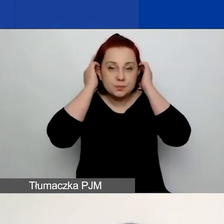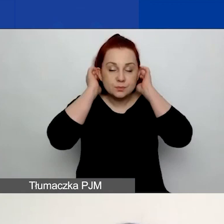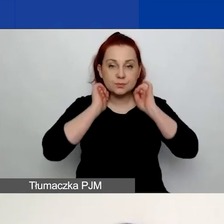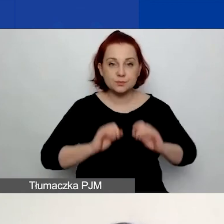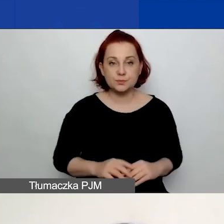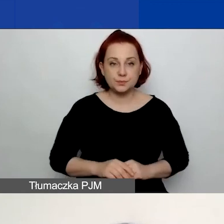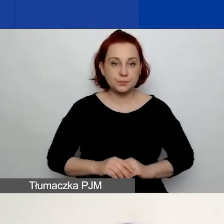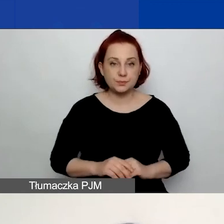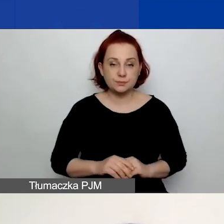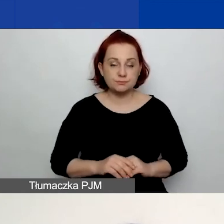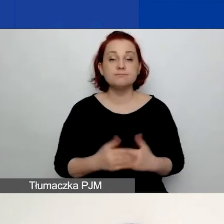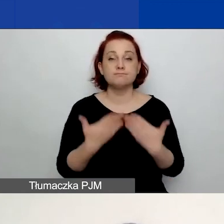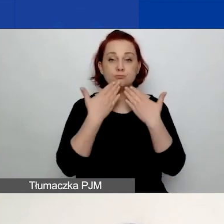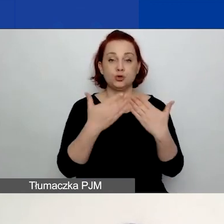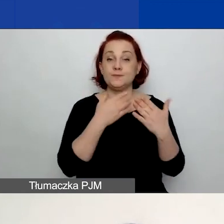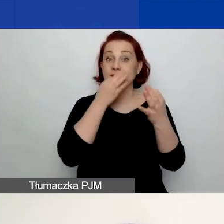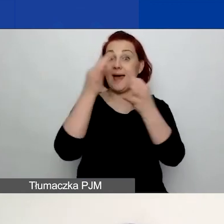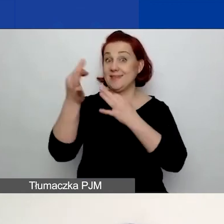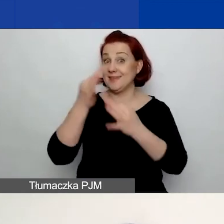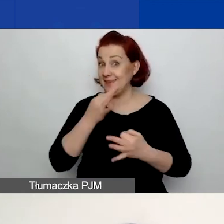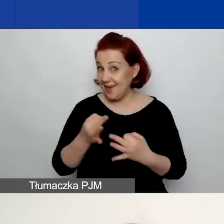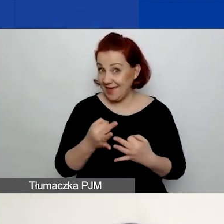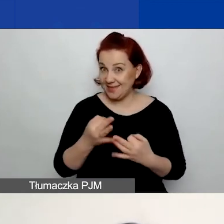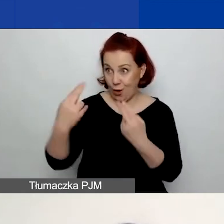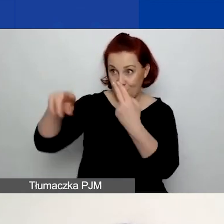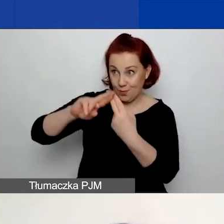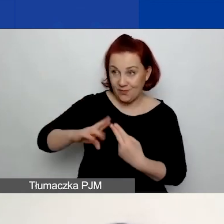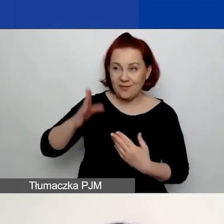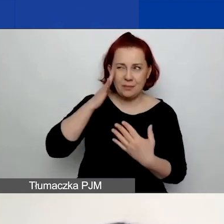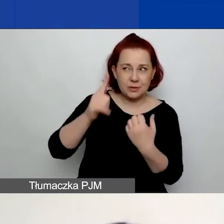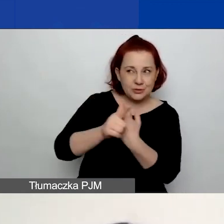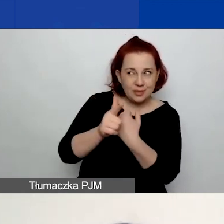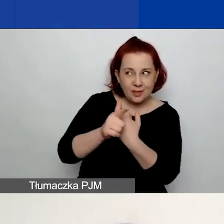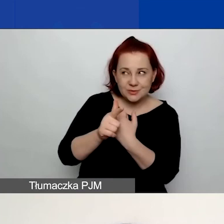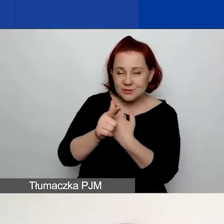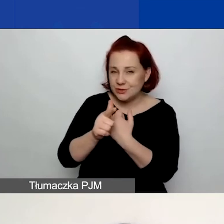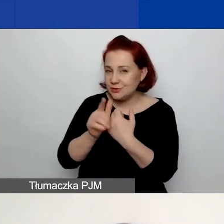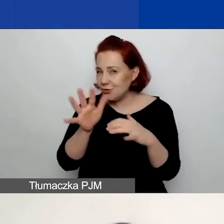W wyniku tej ankiety wiemy już, że 70% z państwa, o ile dobrze pamiętam,